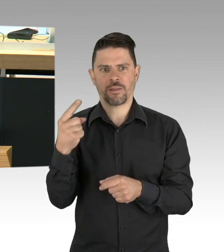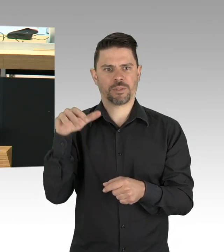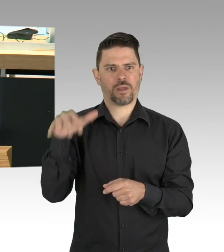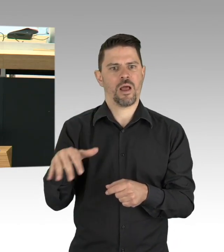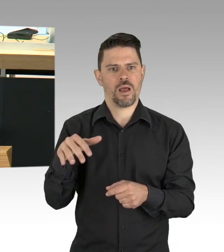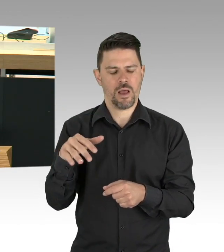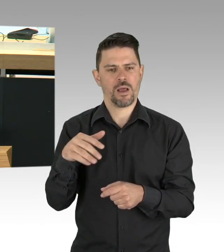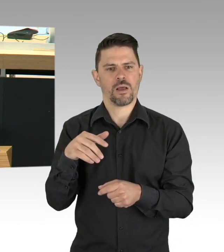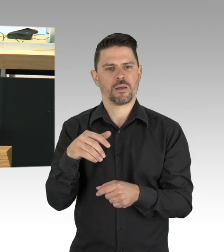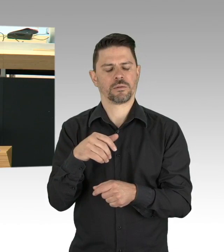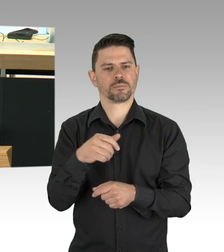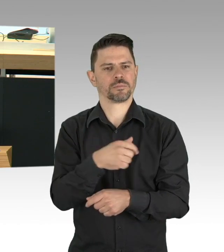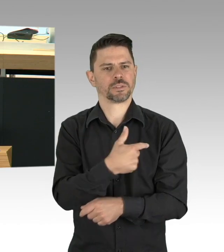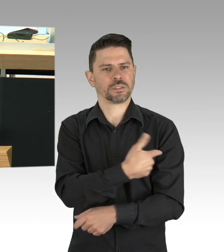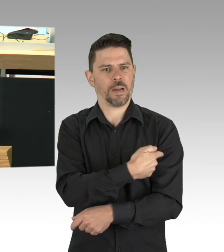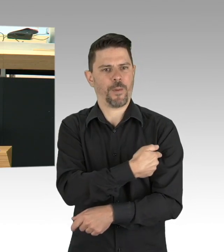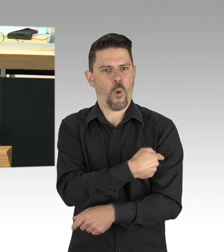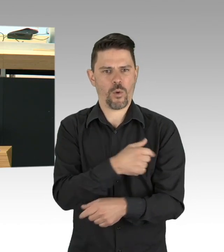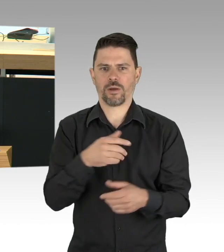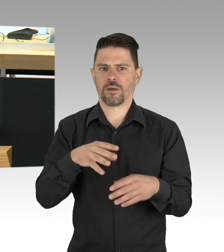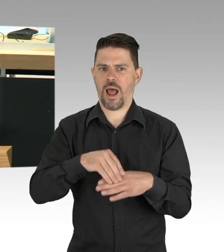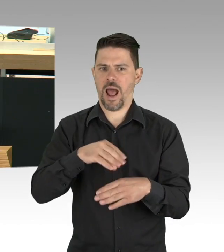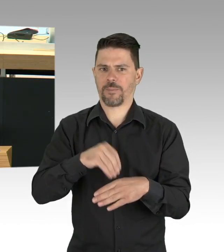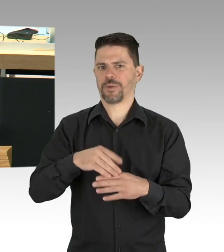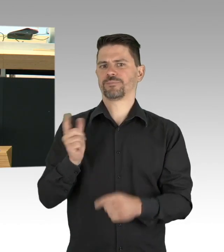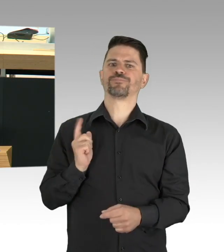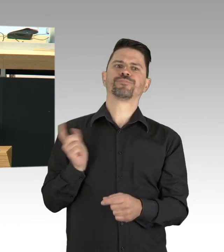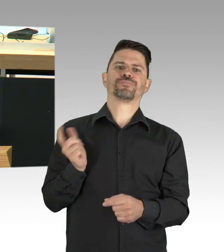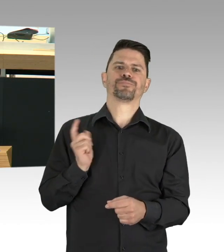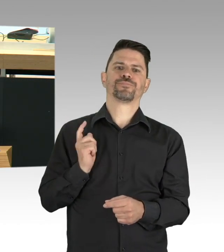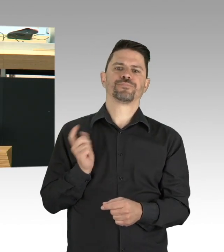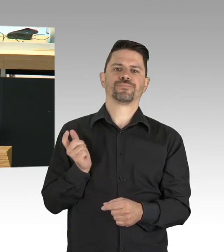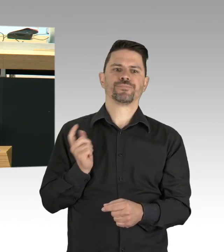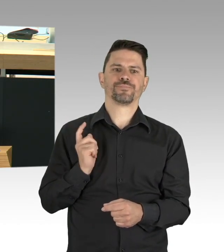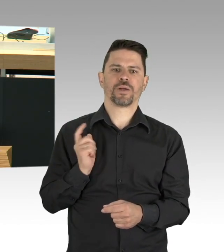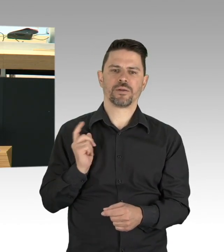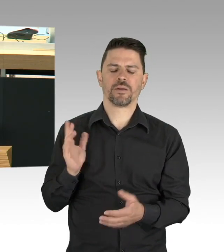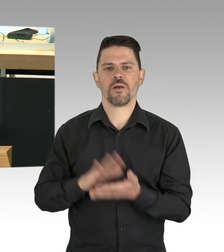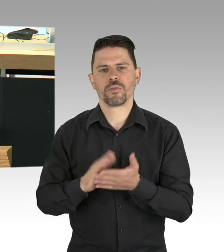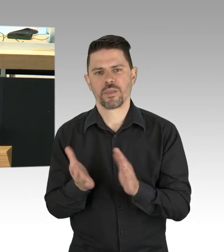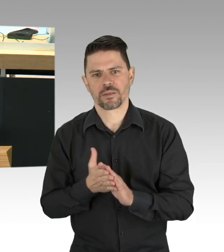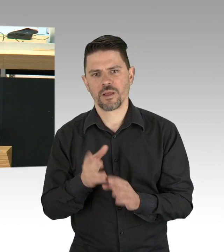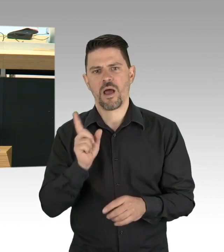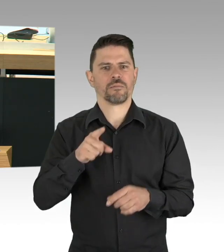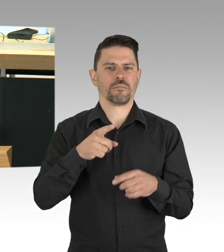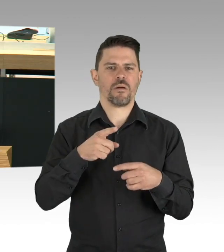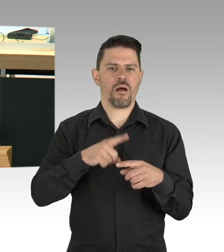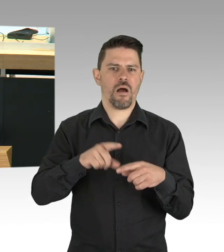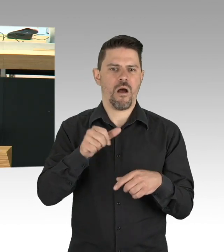Verhaltensänderungen, Verhältnisse dazu in den Blick zu nehmen und entschlossenes staatliches Handeln in Versorgung und Diagnose sind Bestandteil des Konzepts,